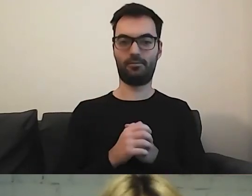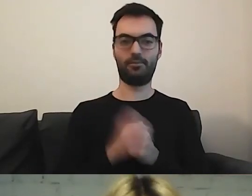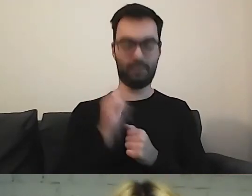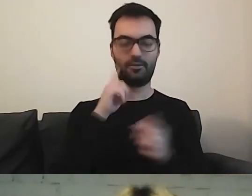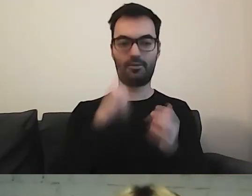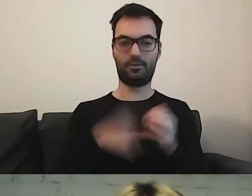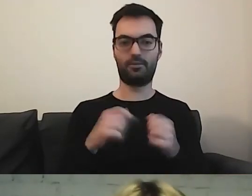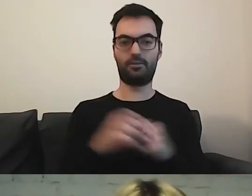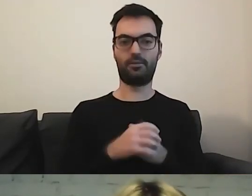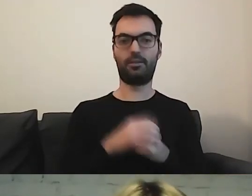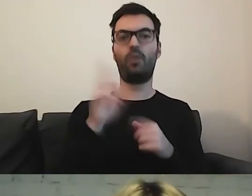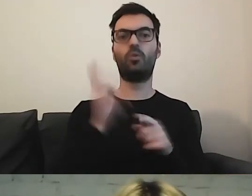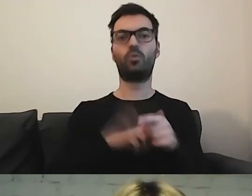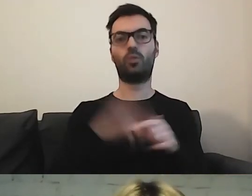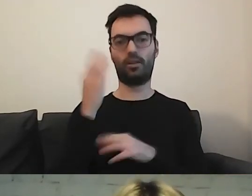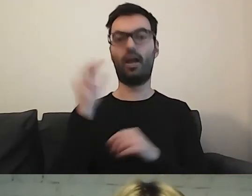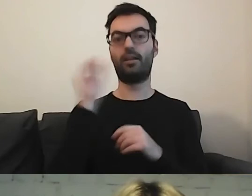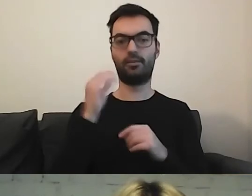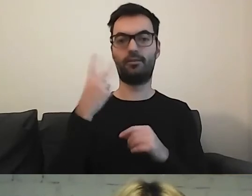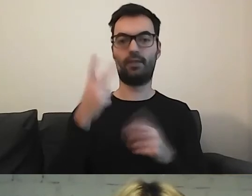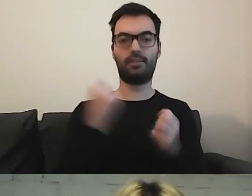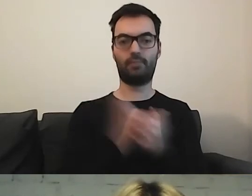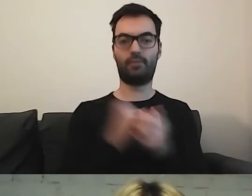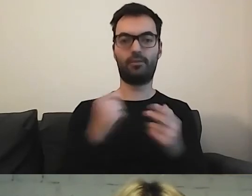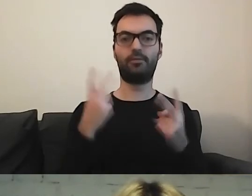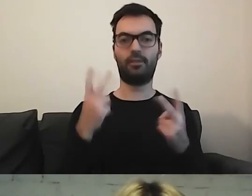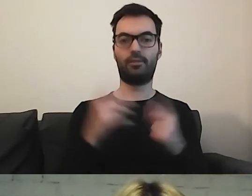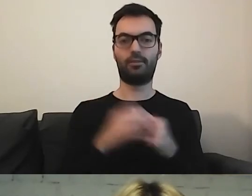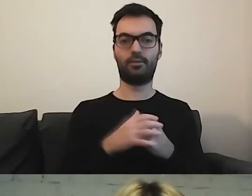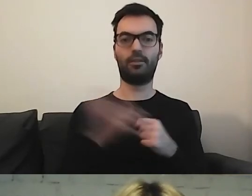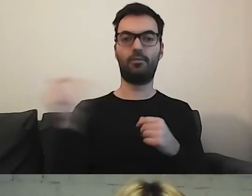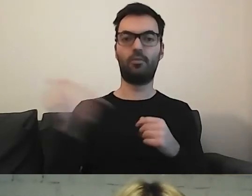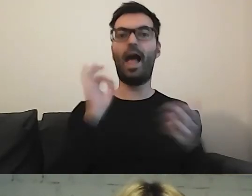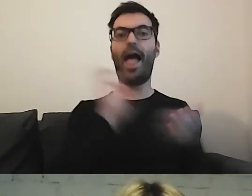. Tak. Do którego okienka... Właśnie. Ważna rzecz. Trzeba aktualizować te informacje.